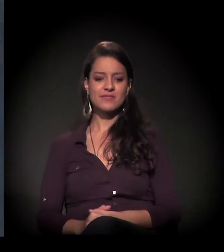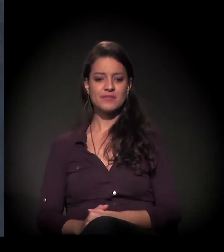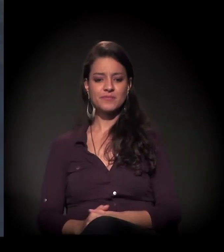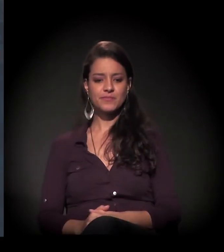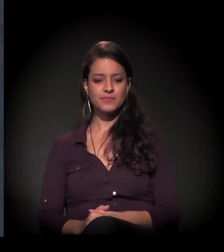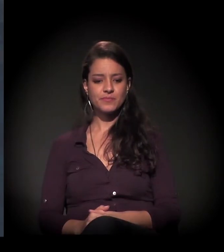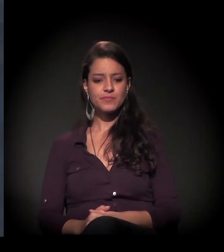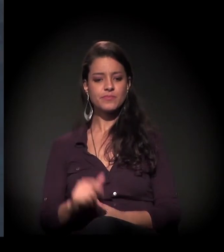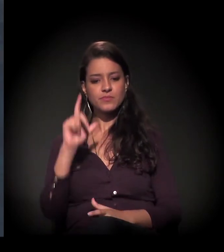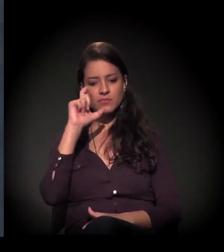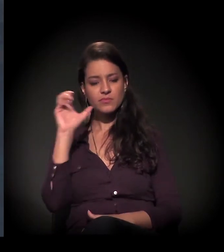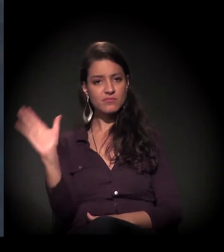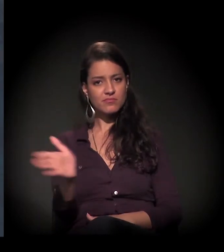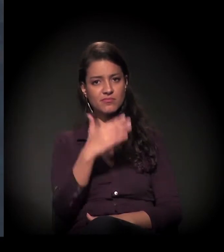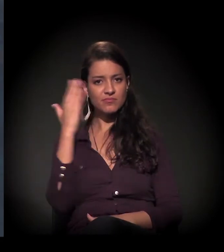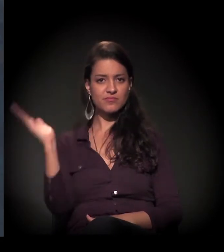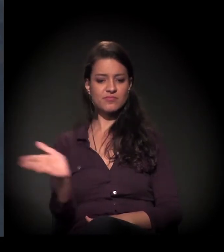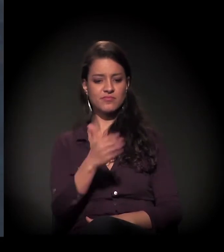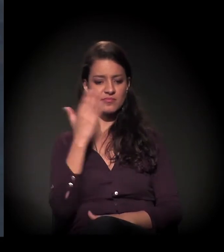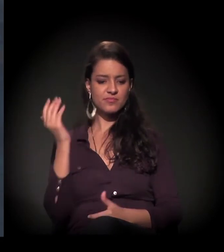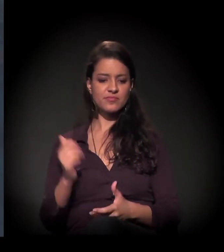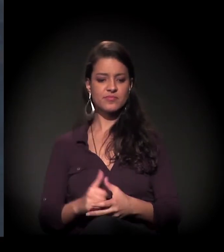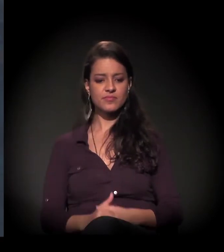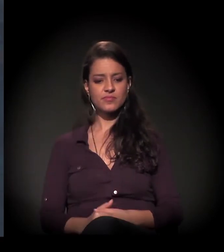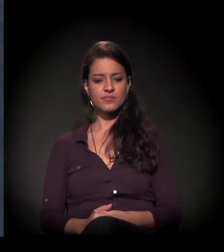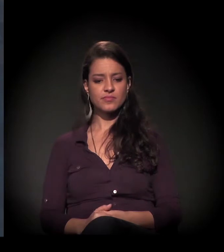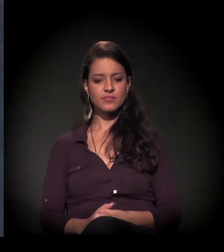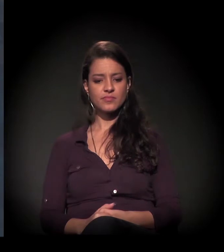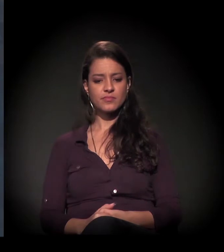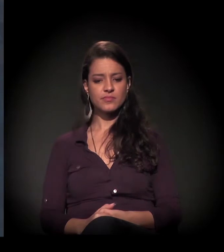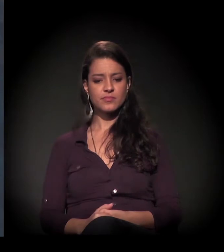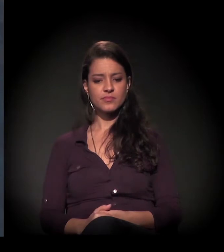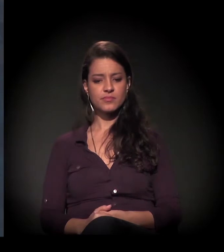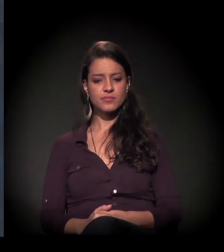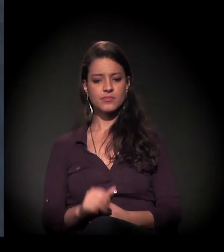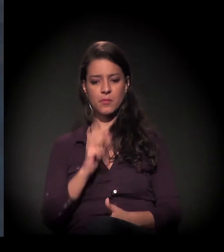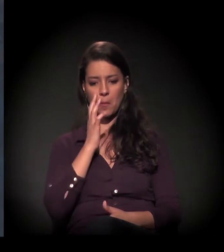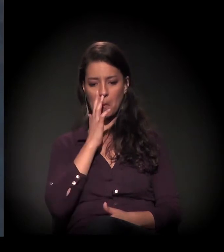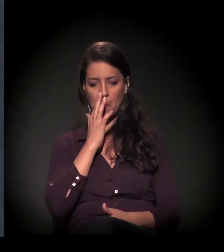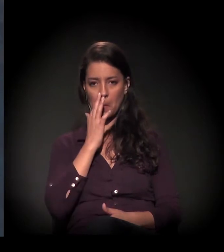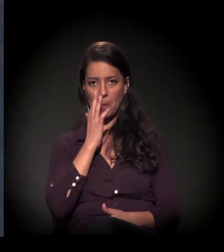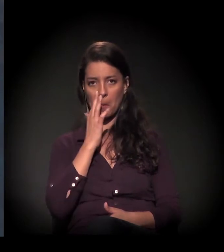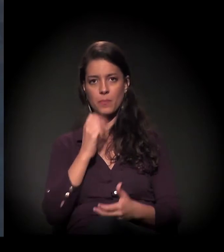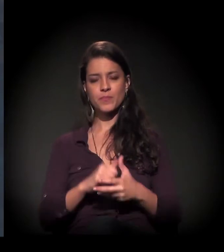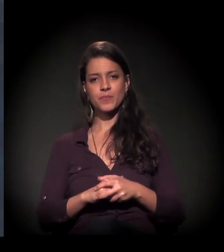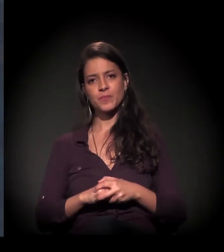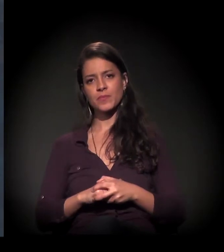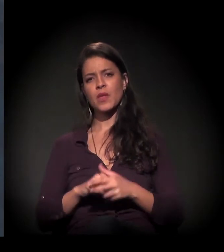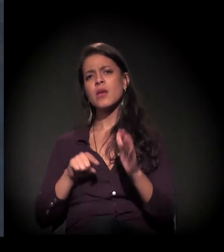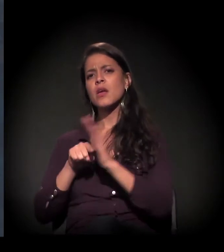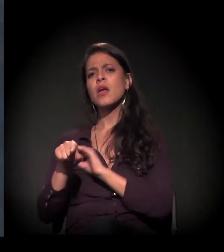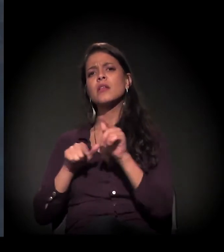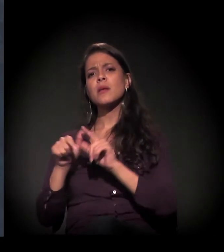Está aqui um pouco de foto. Estou mostrando aqui o restauro. E fala um pouco do trabalho que vocês fazem mensalmente lá.